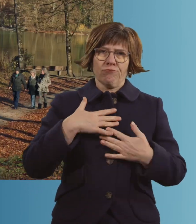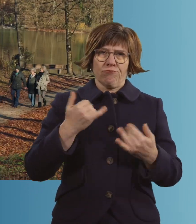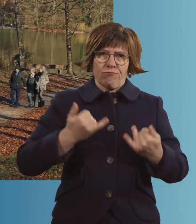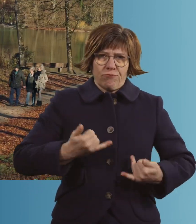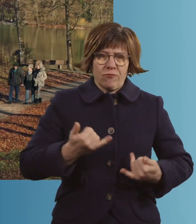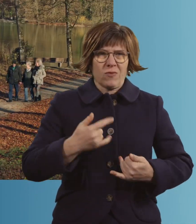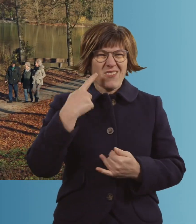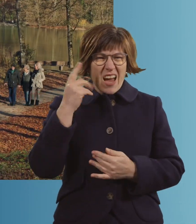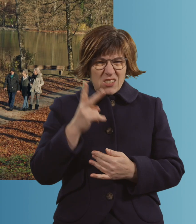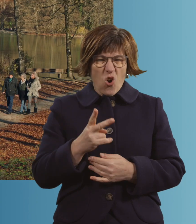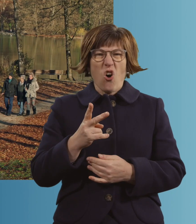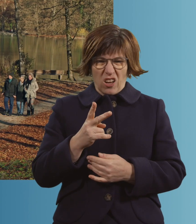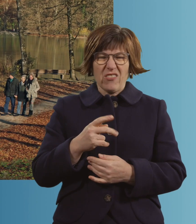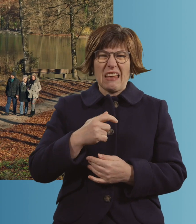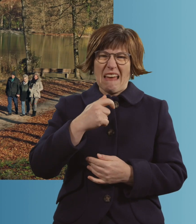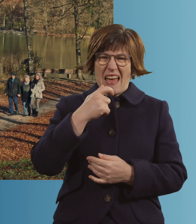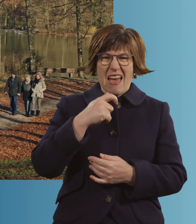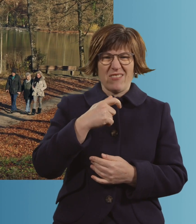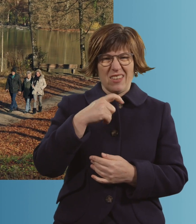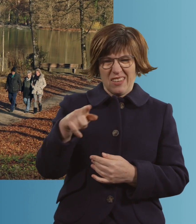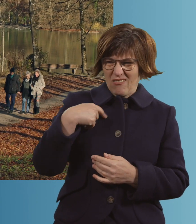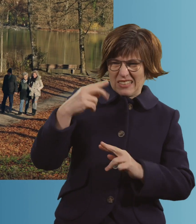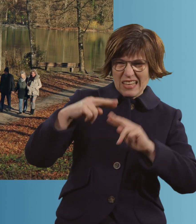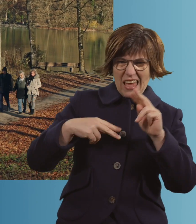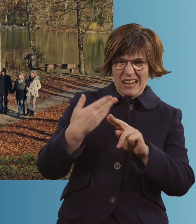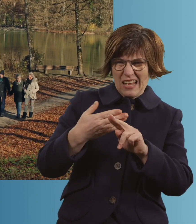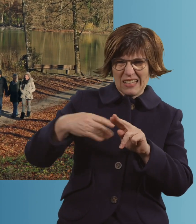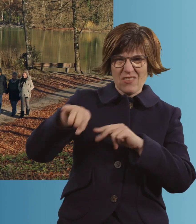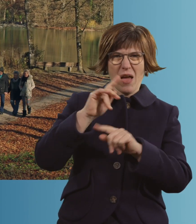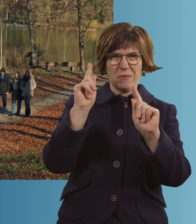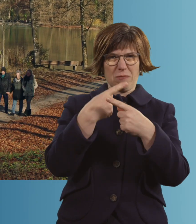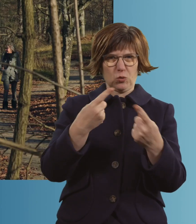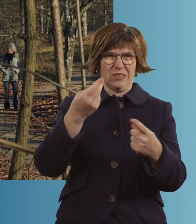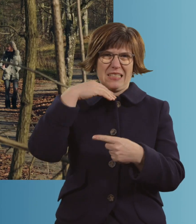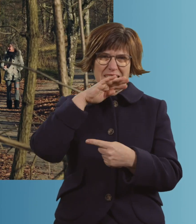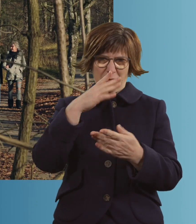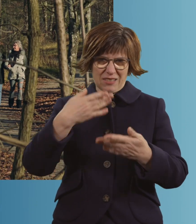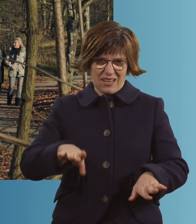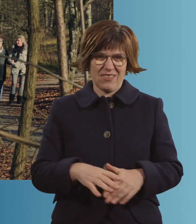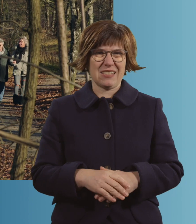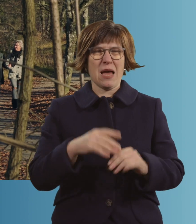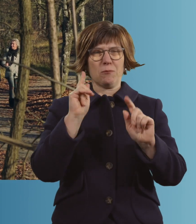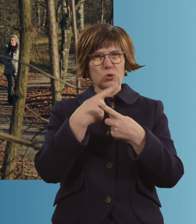Weißt du noch, Ernst? Da drüben haben wir uns kennengelernt. Ja. -Immer Musik am Samstag. Das... -Immer tanzen.